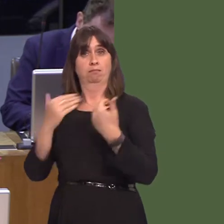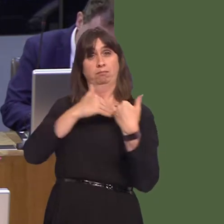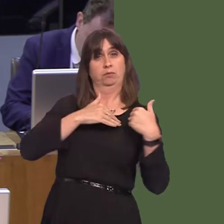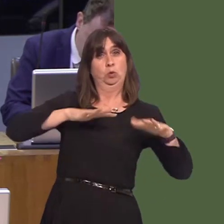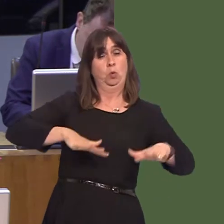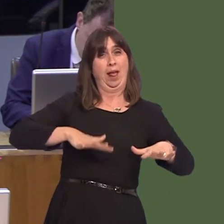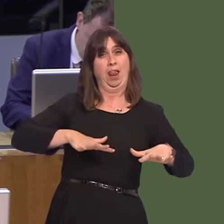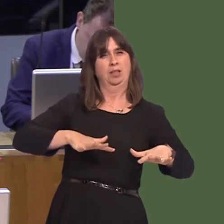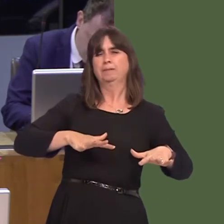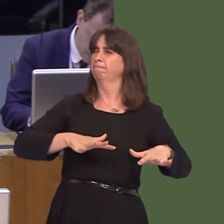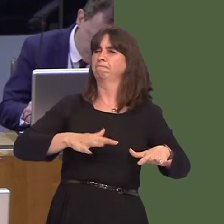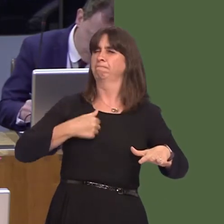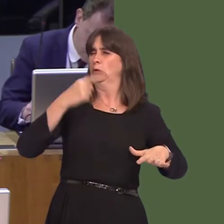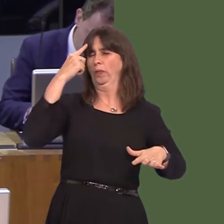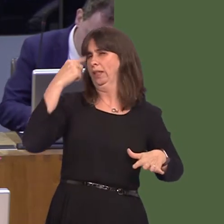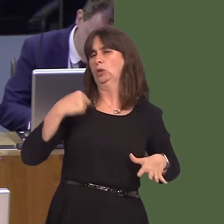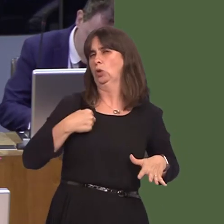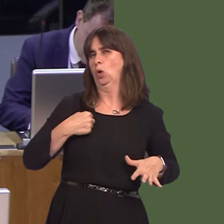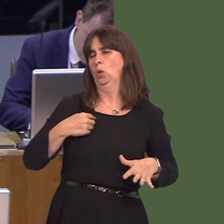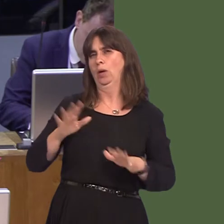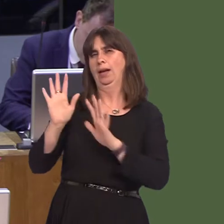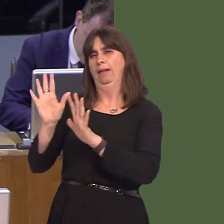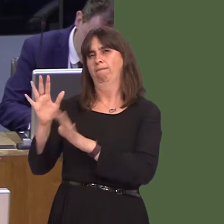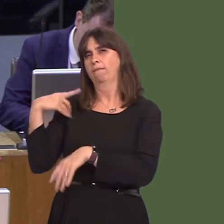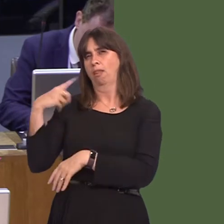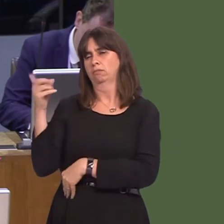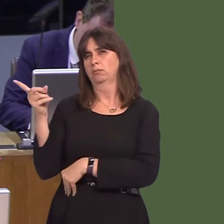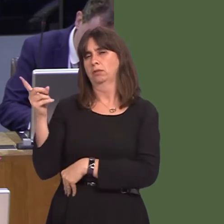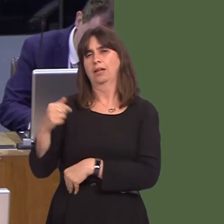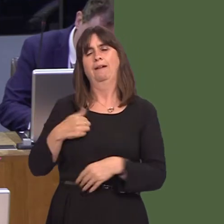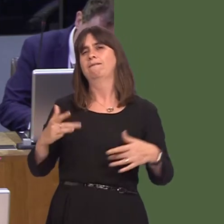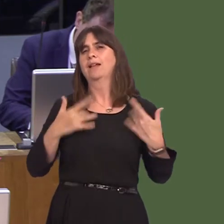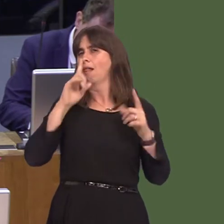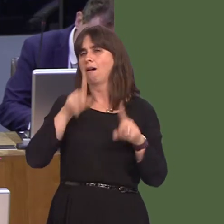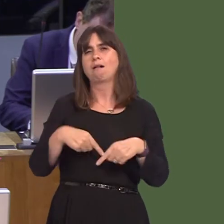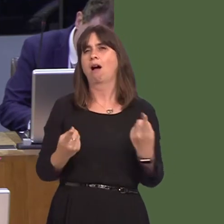justice system, prisons in particular, as I don't believe we can go it alone. However,